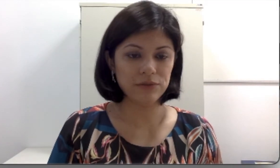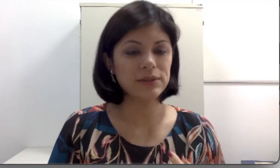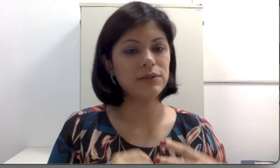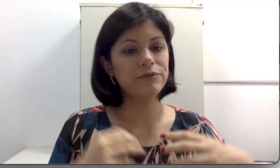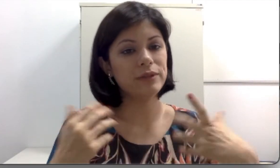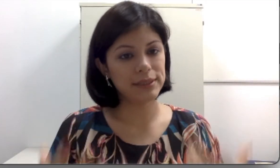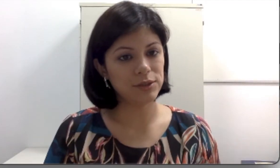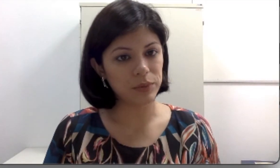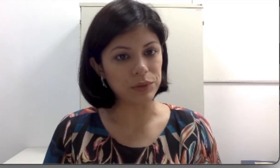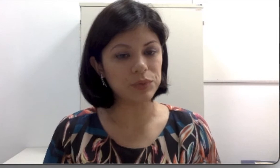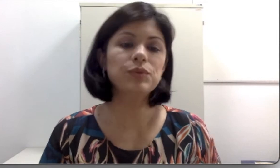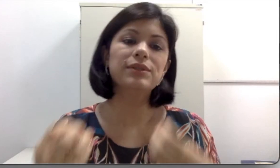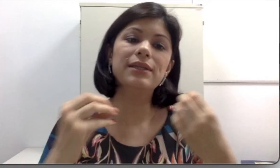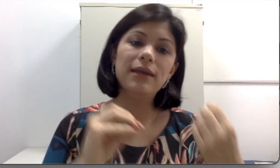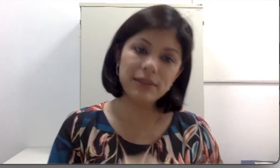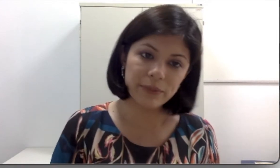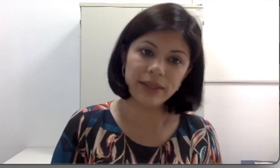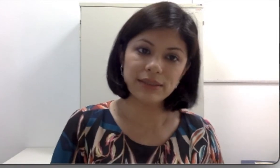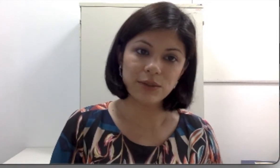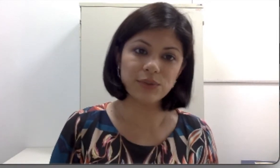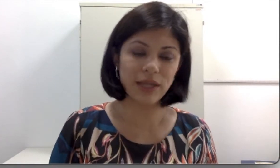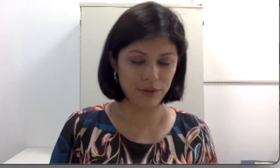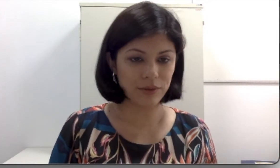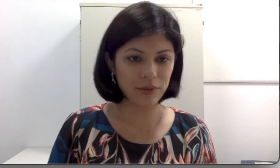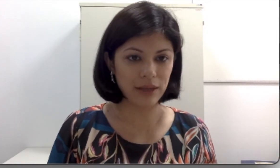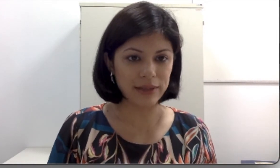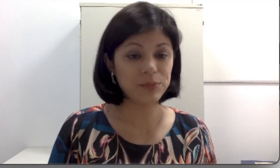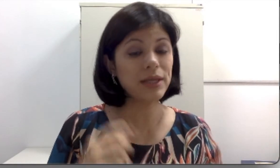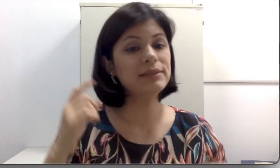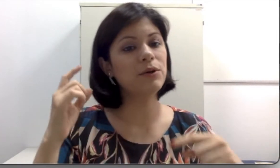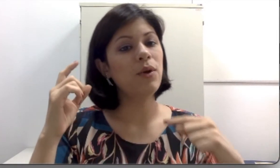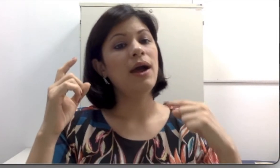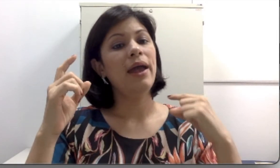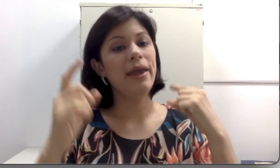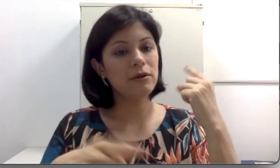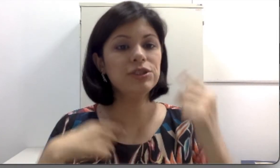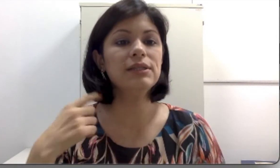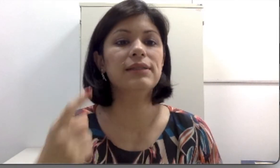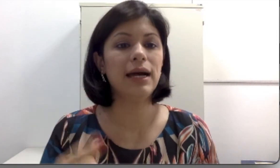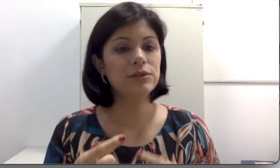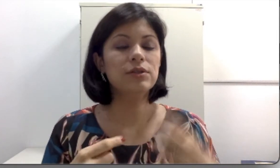são fornecidos pelo SUS, eles também são os retroauriculares porque eles são reutilizados